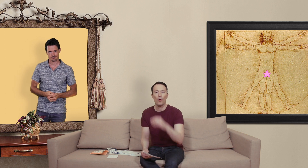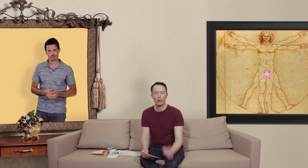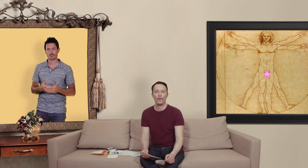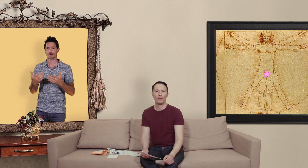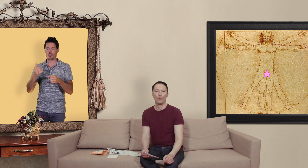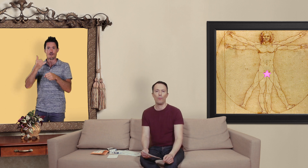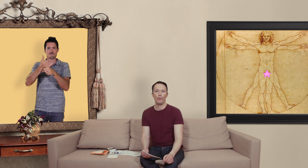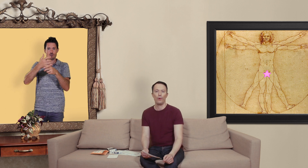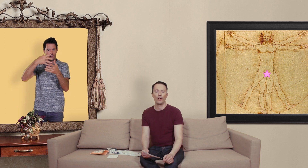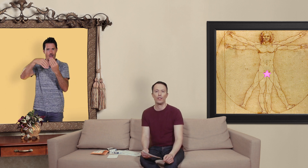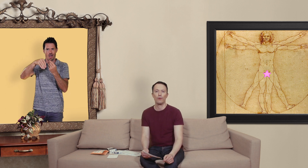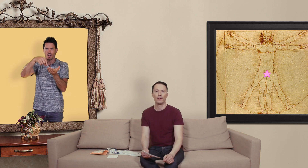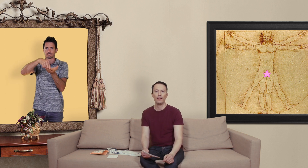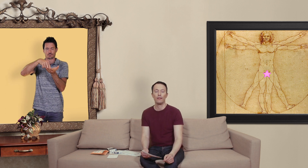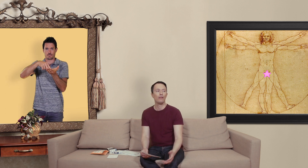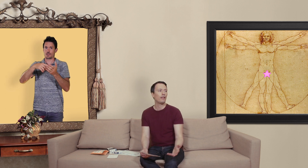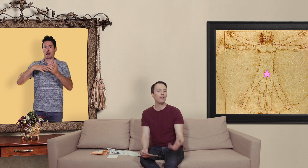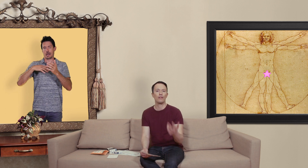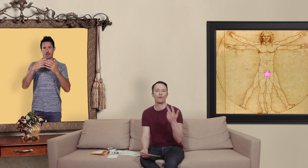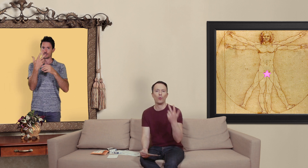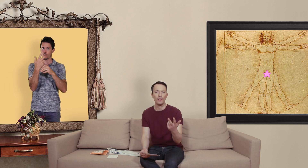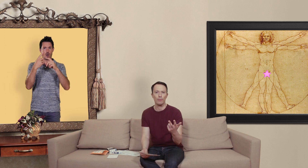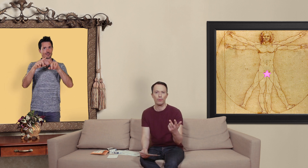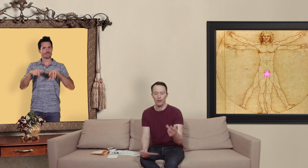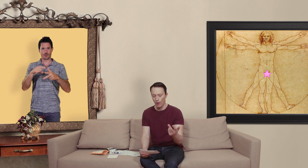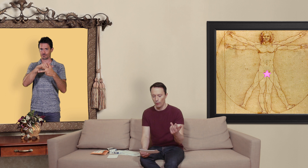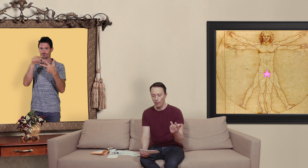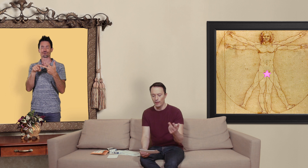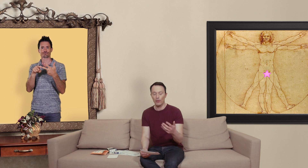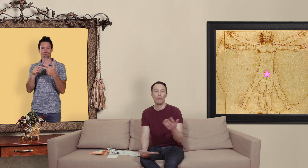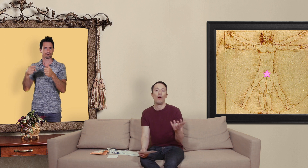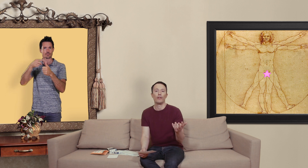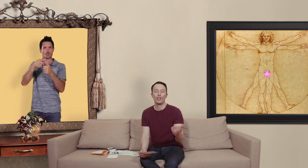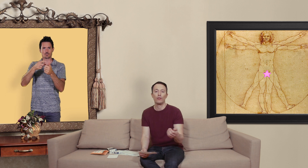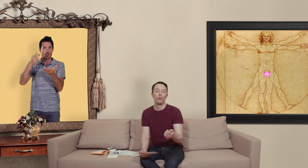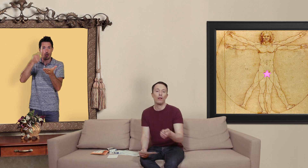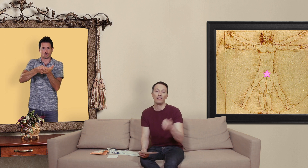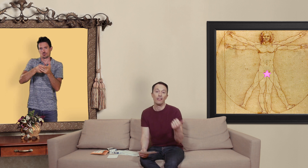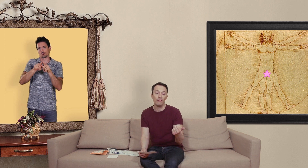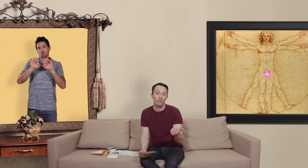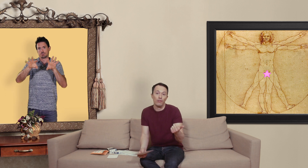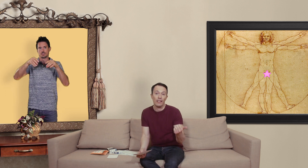contrefaçons qu'on peut acheter sur internet il en existe trois types le premier c'est que ben on achète soit de la